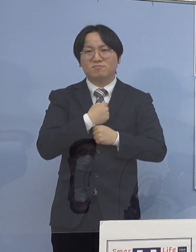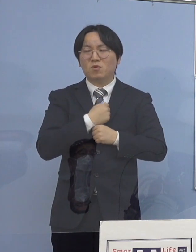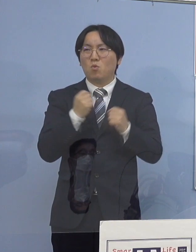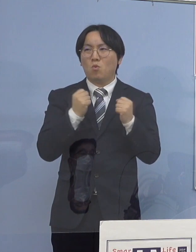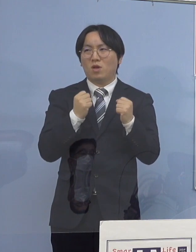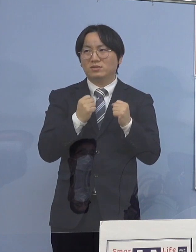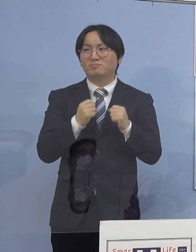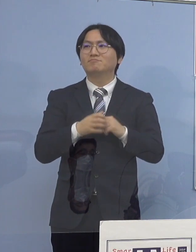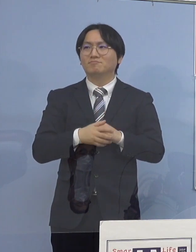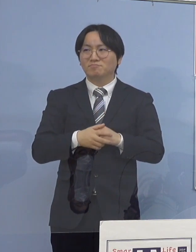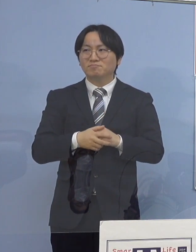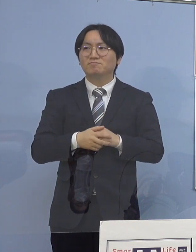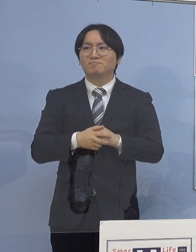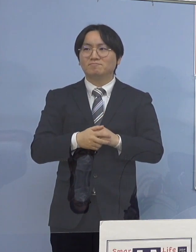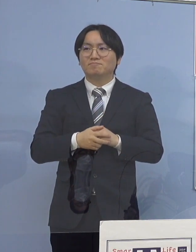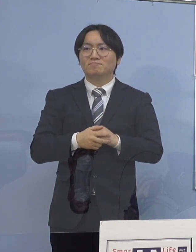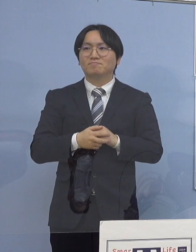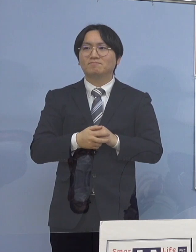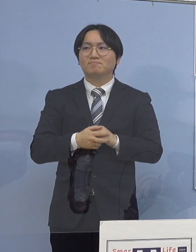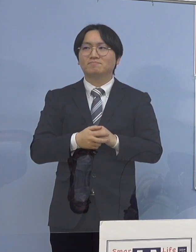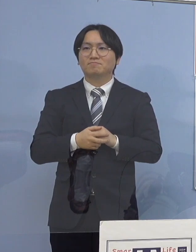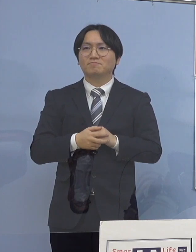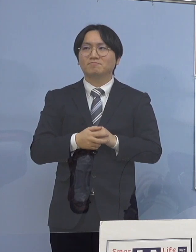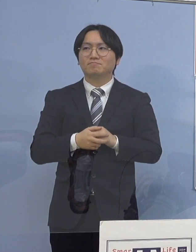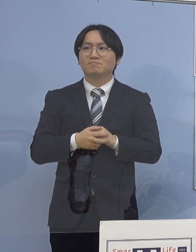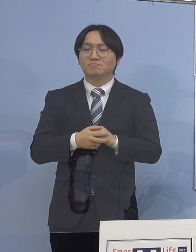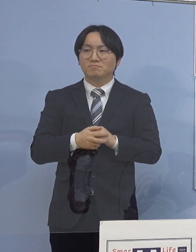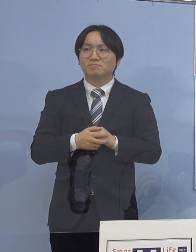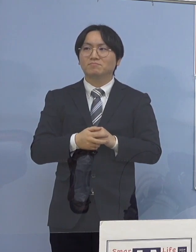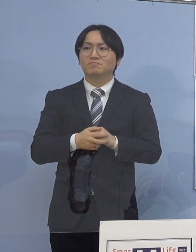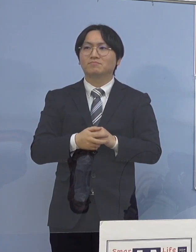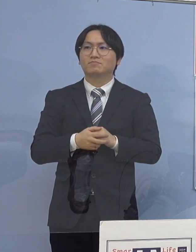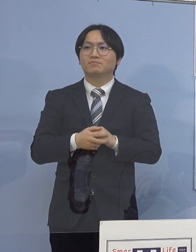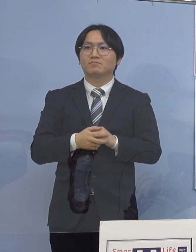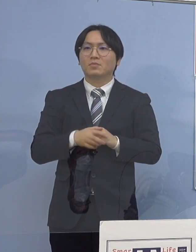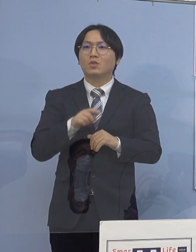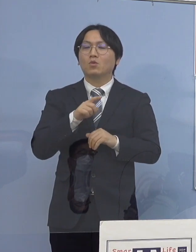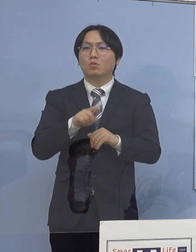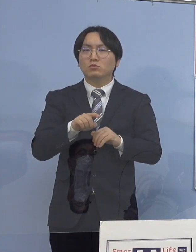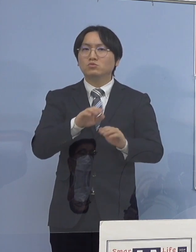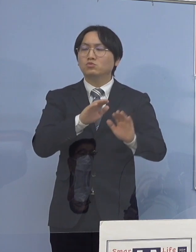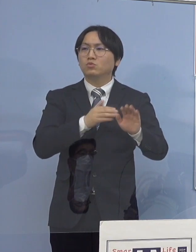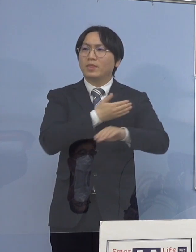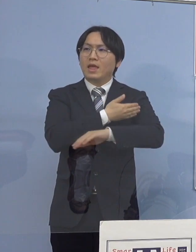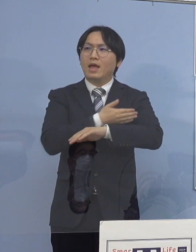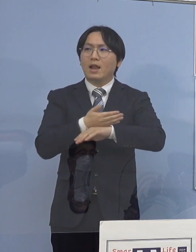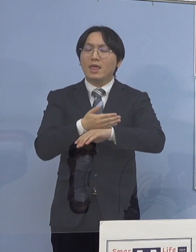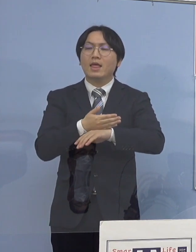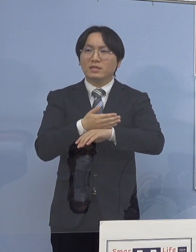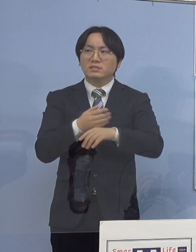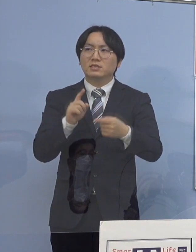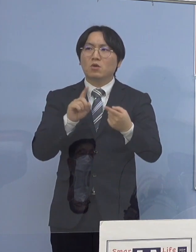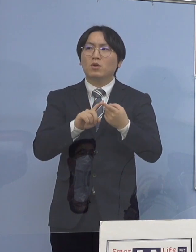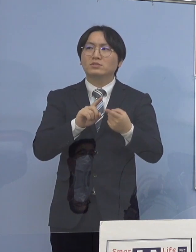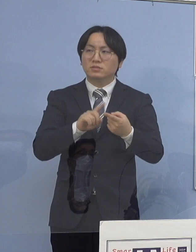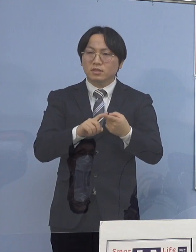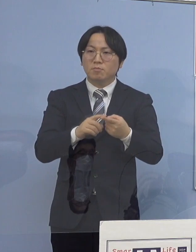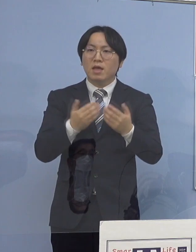そして家庭内感染 こうしたメカニズムということで 様々な対応、学校の巡回であるとか